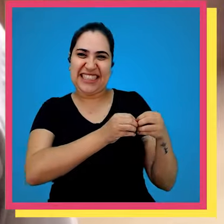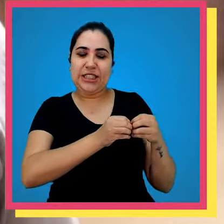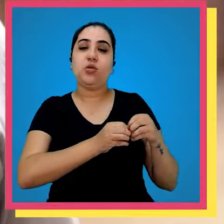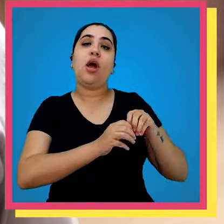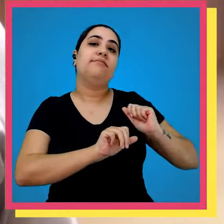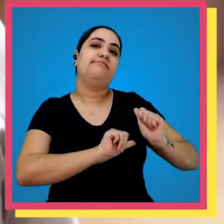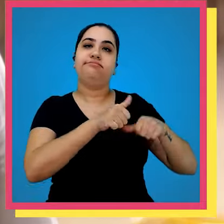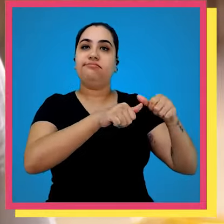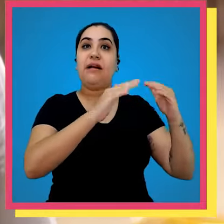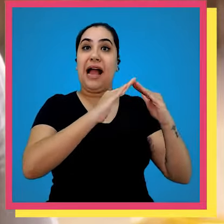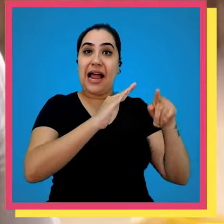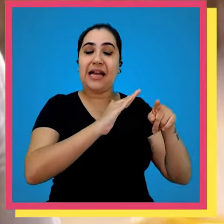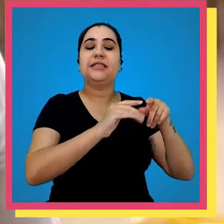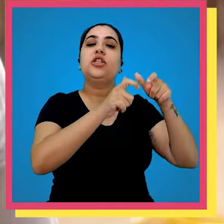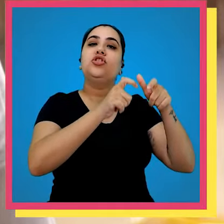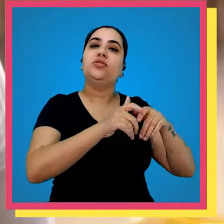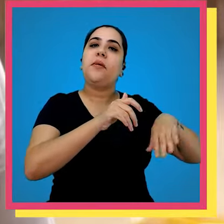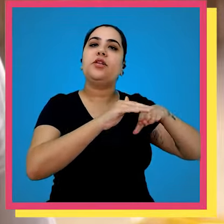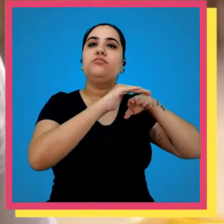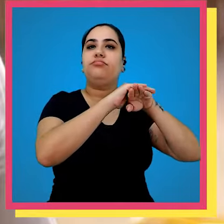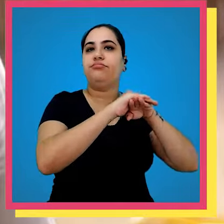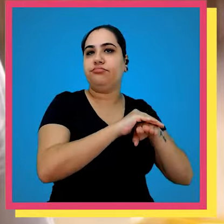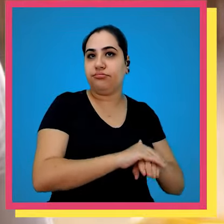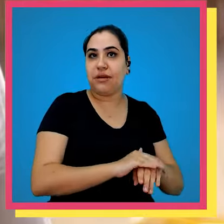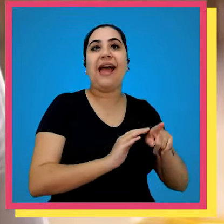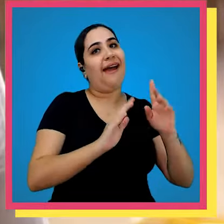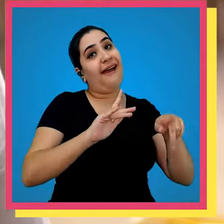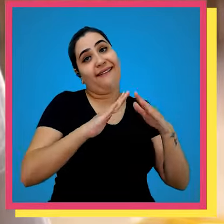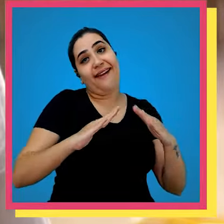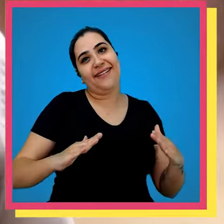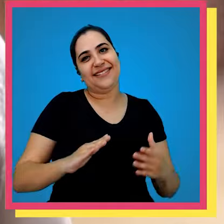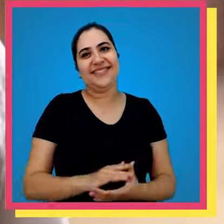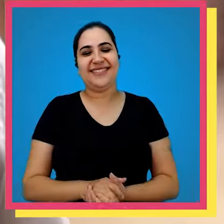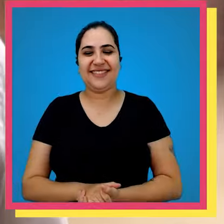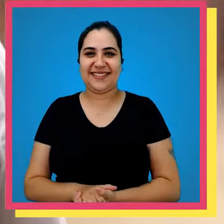vizinho e nós transformamos essa casa num espaço de armazenagem Então ela é uma casa